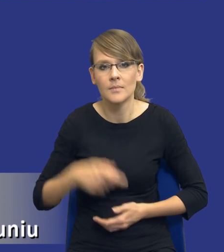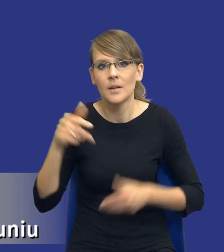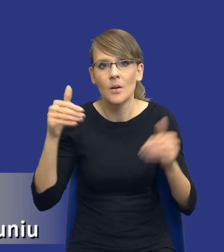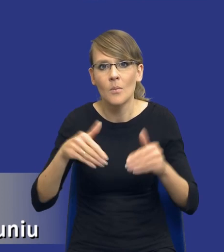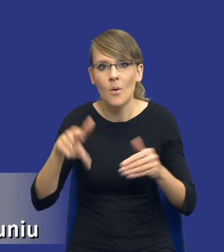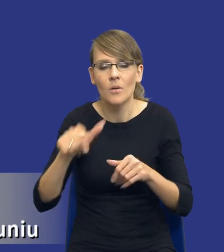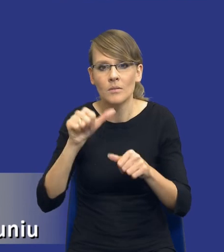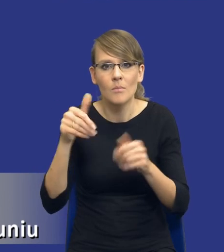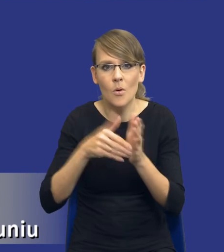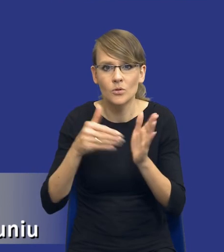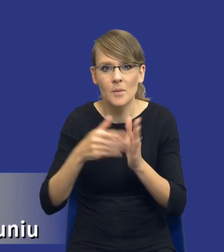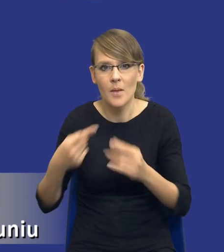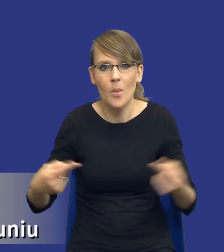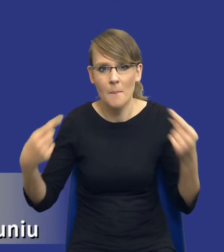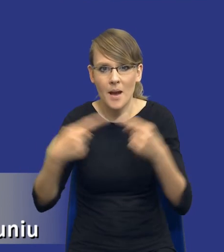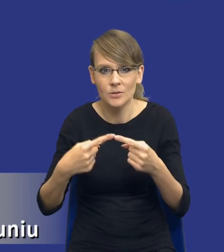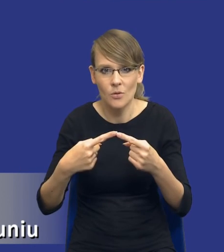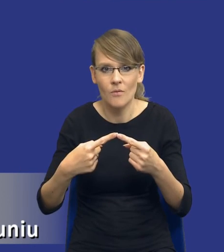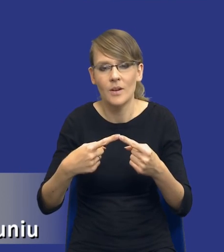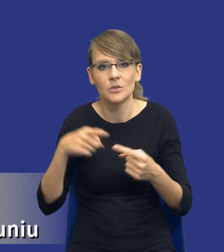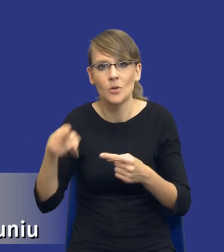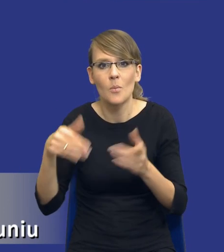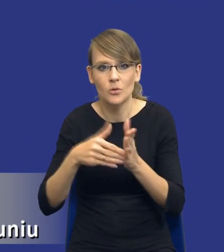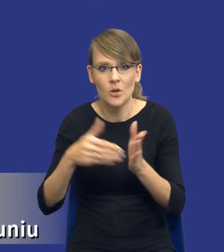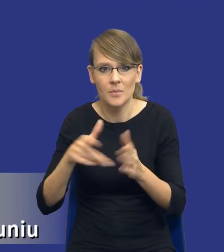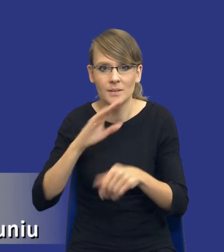potrzeba ich dopasowania do potrzeb zamawiającego, no to wtedy już